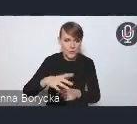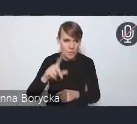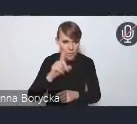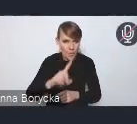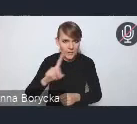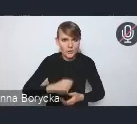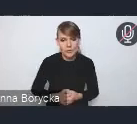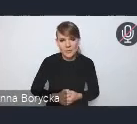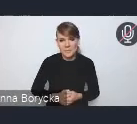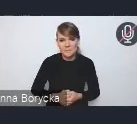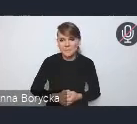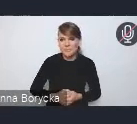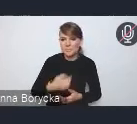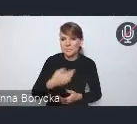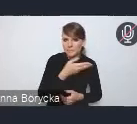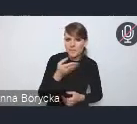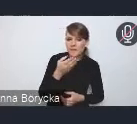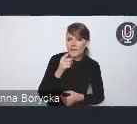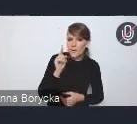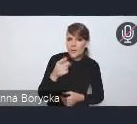Tak jak państwo widzą na mojej prezentacji,